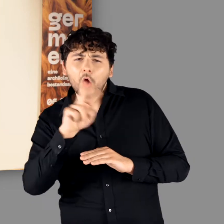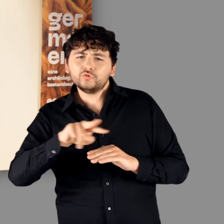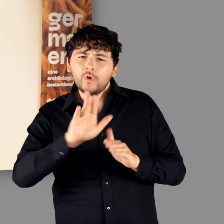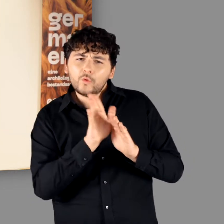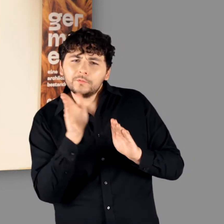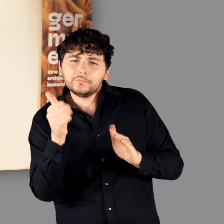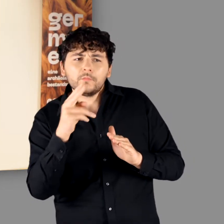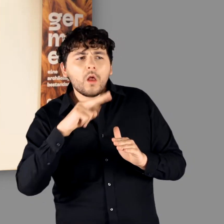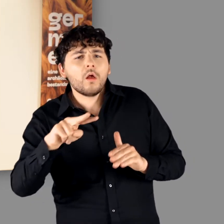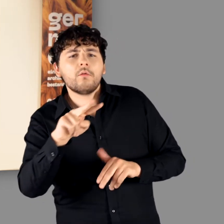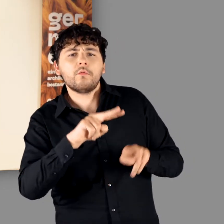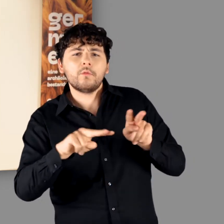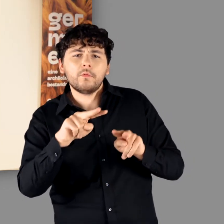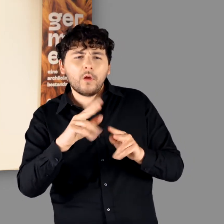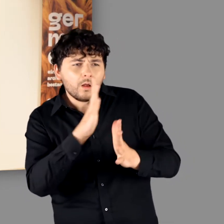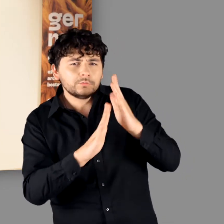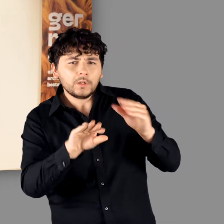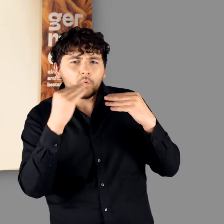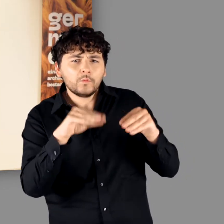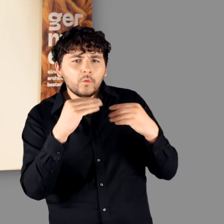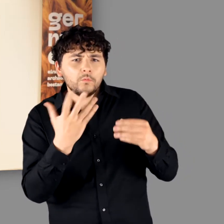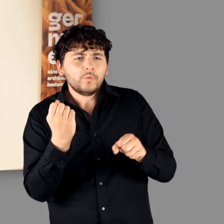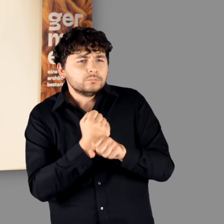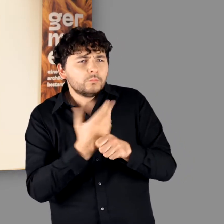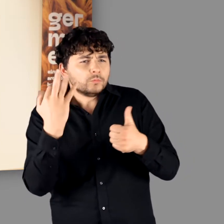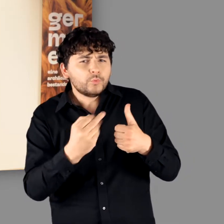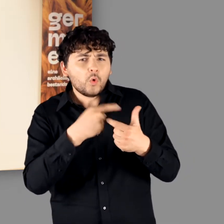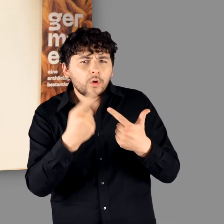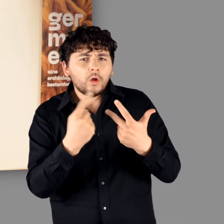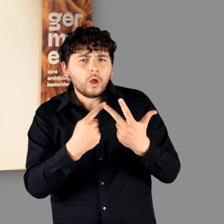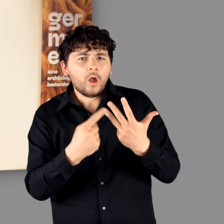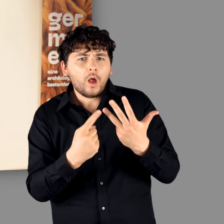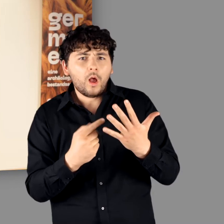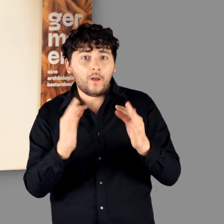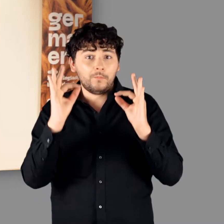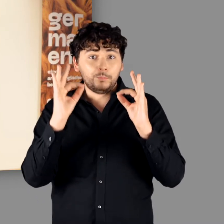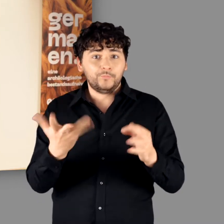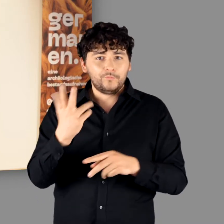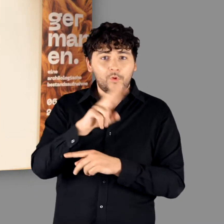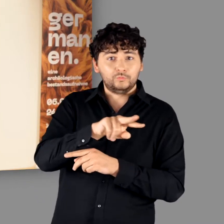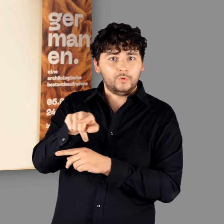hinter die Kulissen und erfahren etwas über die vielfältigen Arbeiten die erforderlich sind